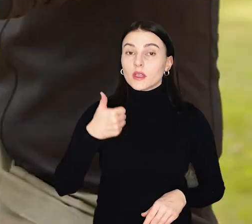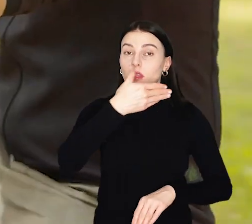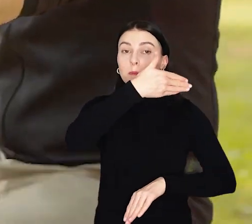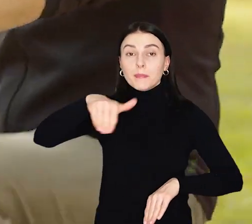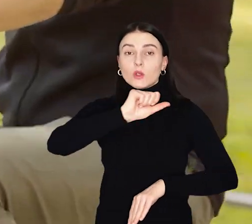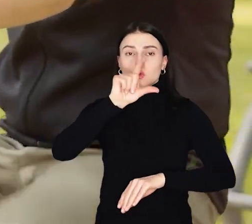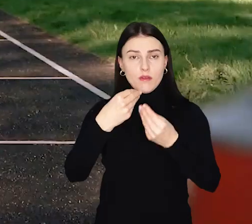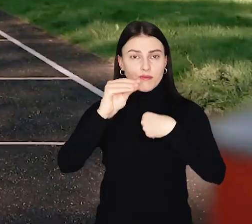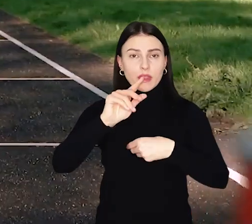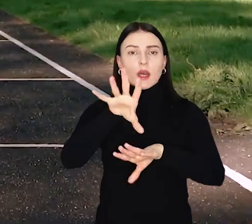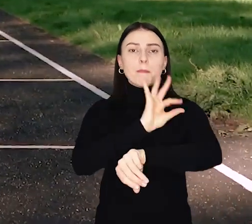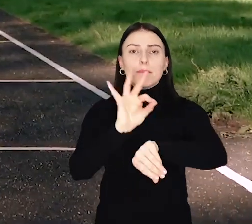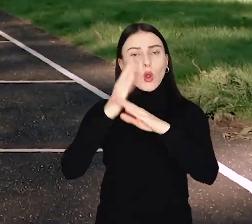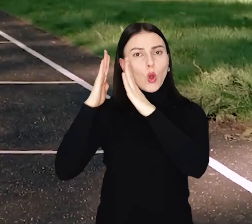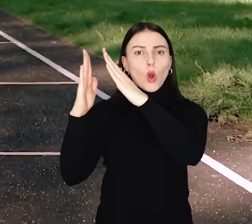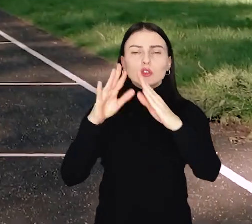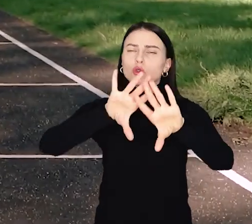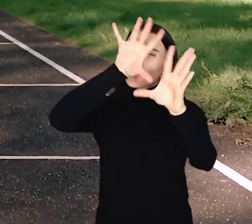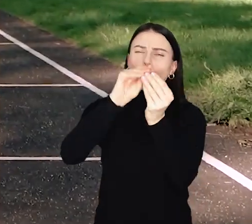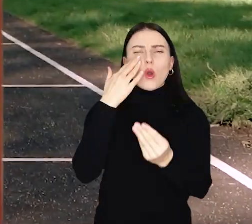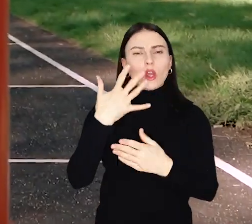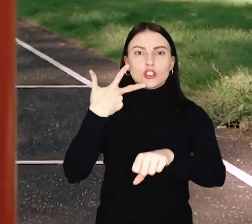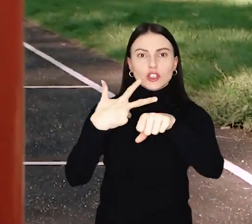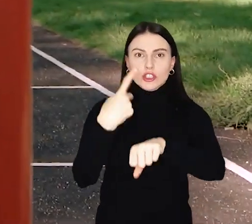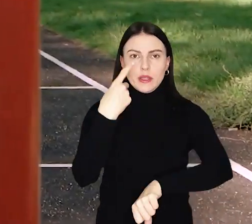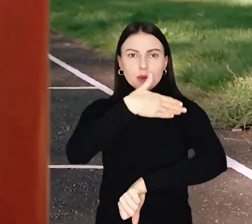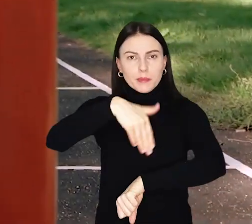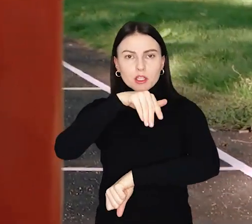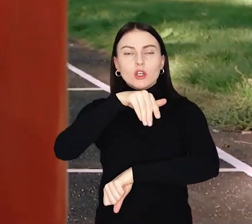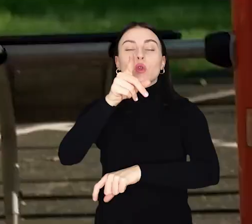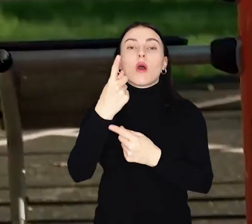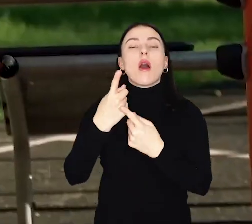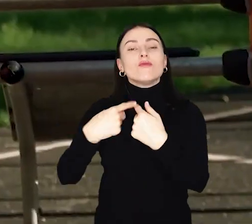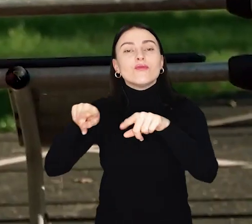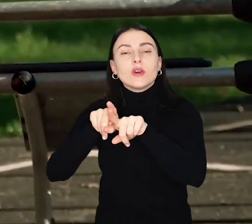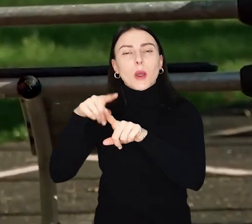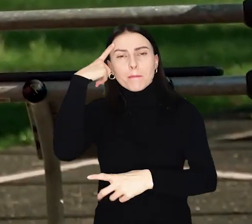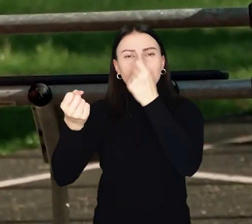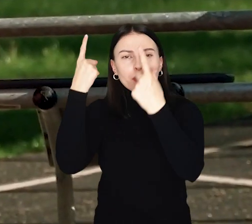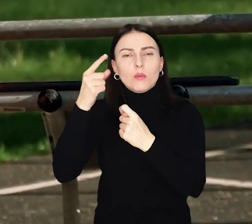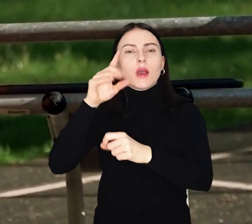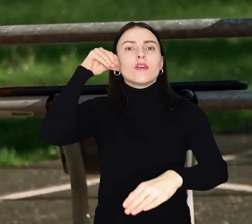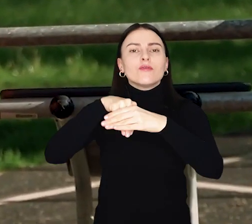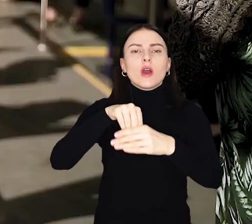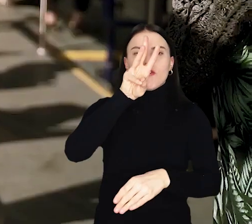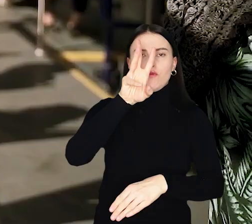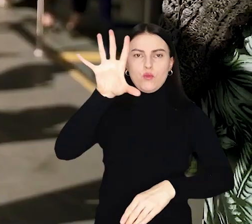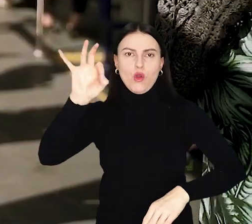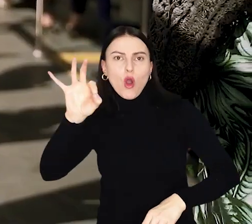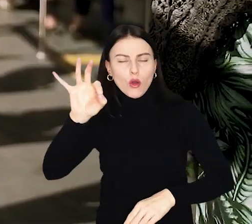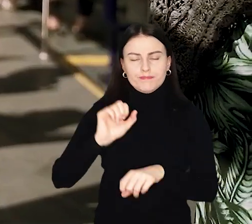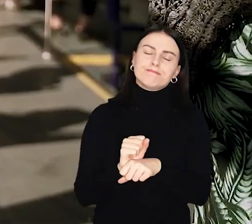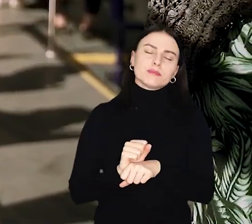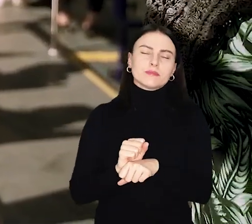Milion złotych więcej na projekty osiedlowe! Łącznie 31 milionów na realizację pomysłów w ramach Wrocławskiego Budżetu Obywatelskiego.